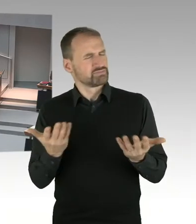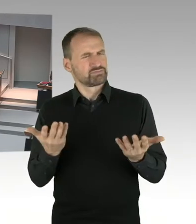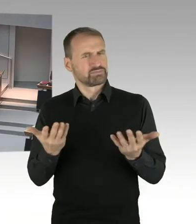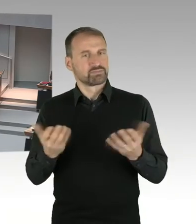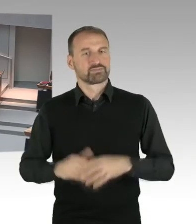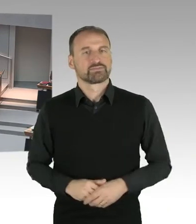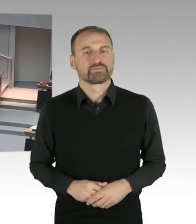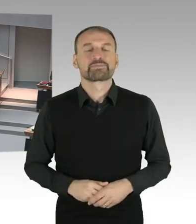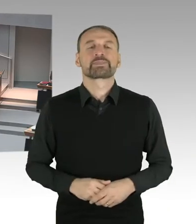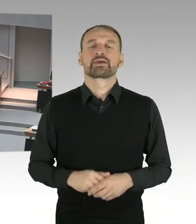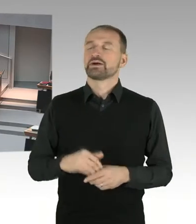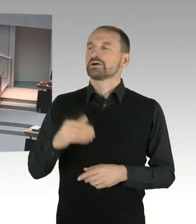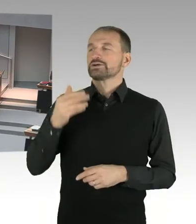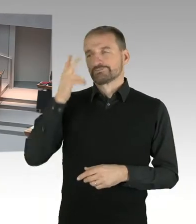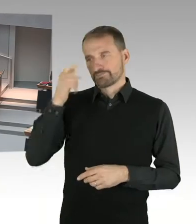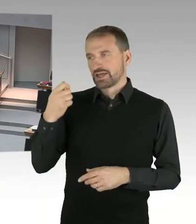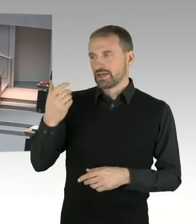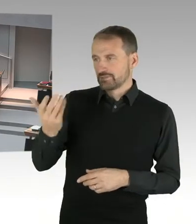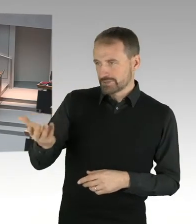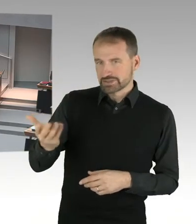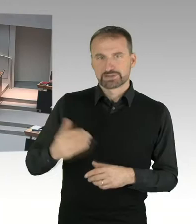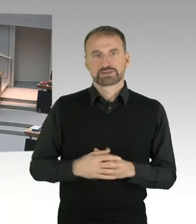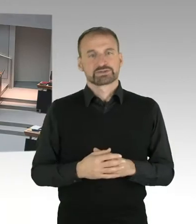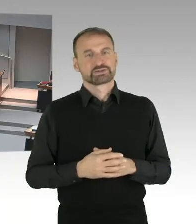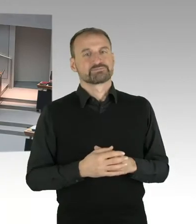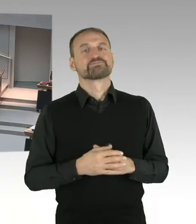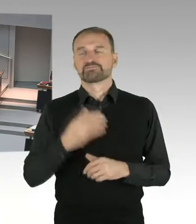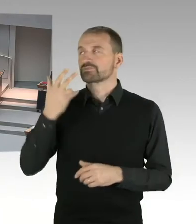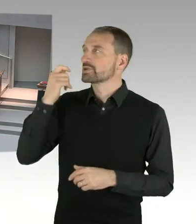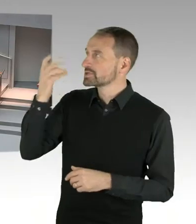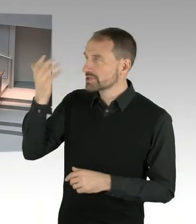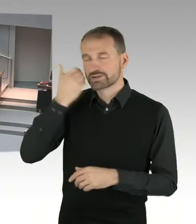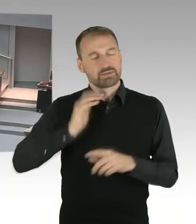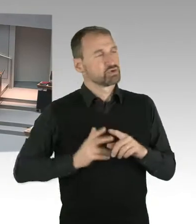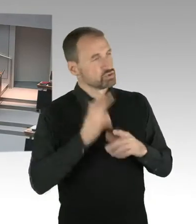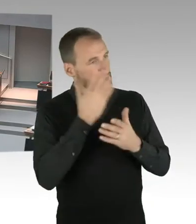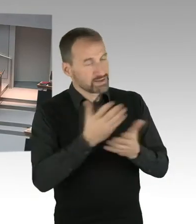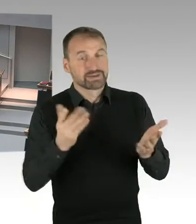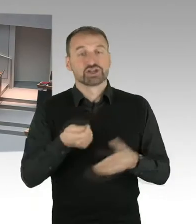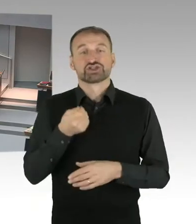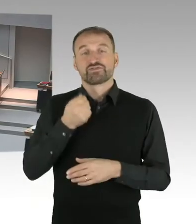ist am 25. November zu einer außenordentlichen Sondersitzung zusammengetreten.